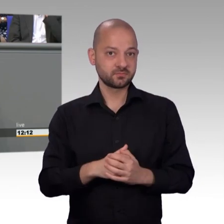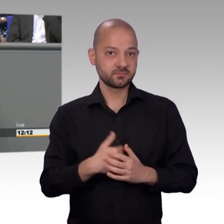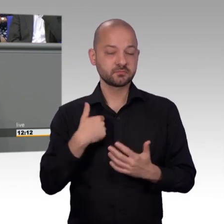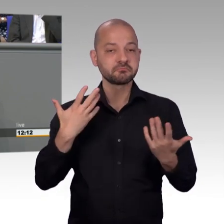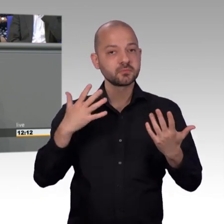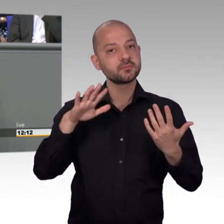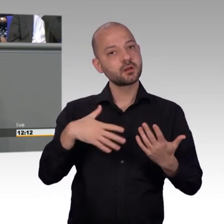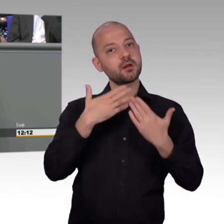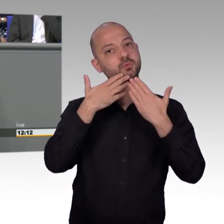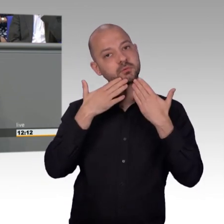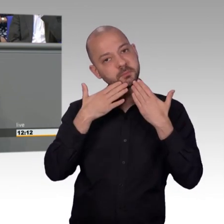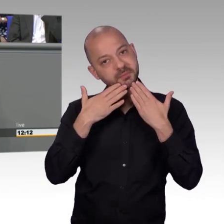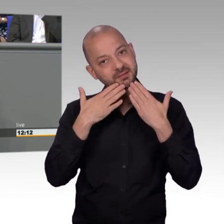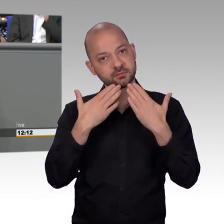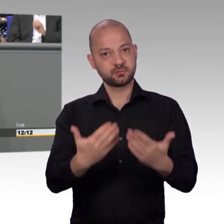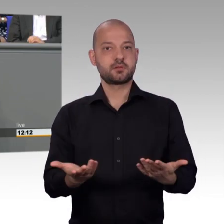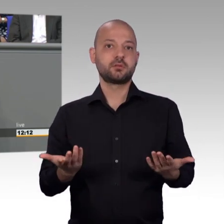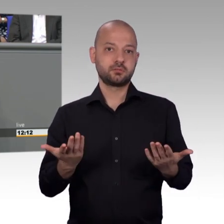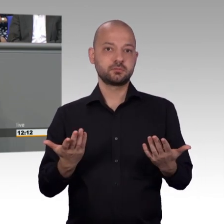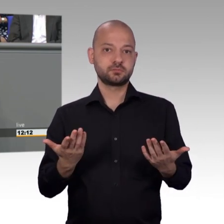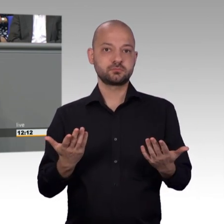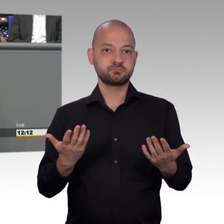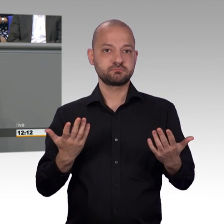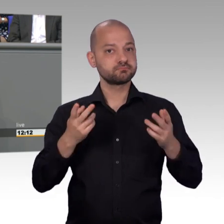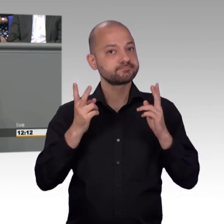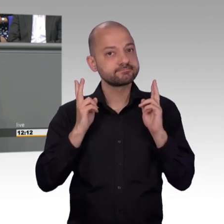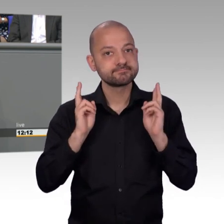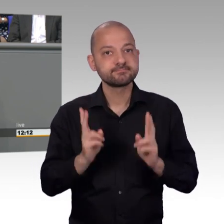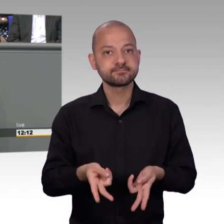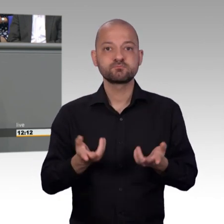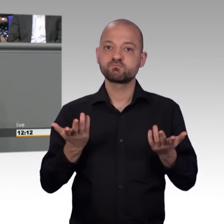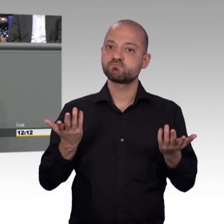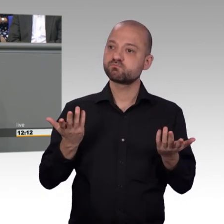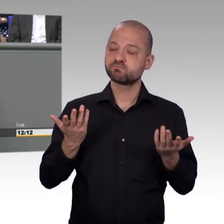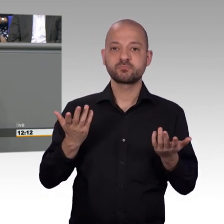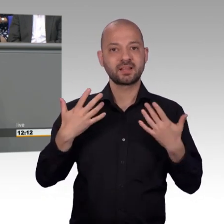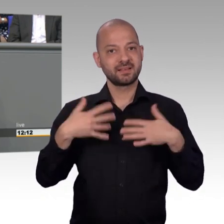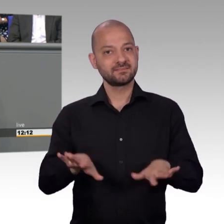an den Kosten beteiligen will. Das sind große Themen, wo man natürlich auch, zwar keine Änderung,